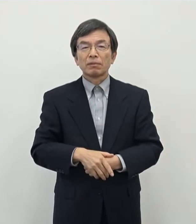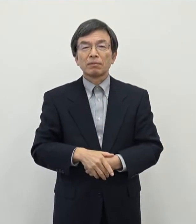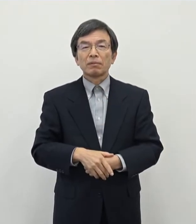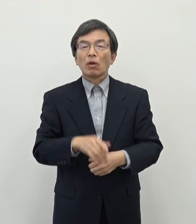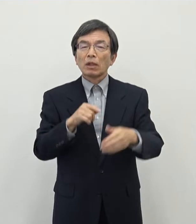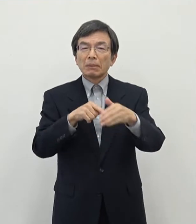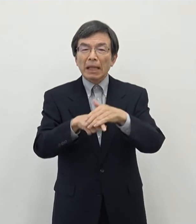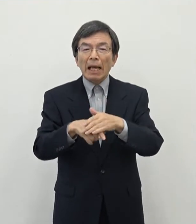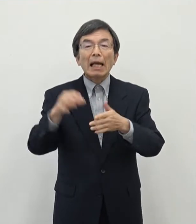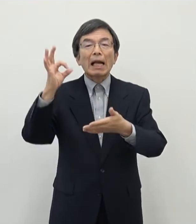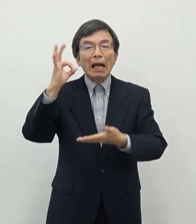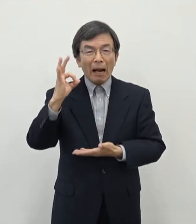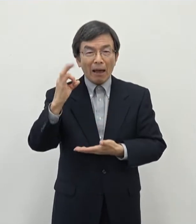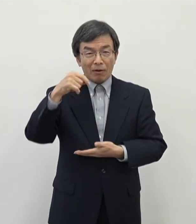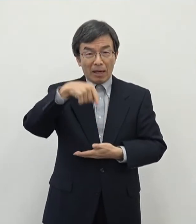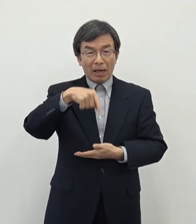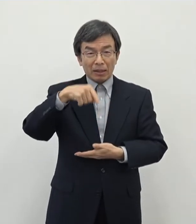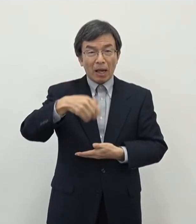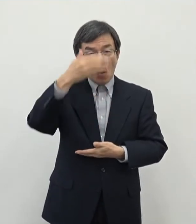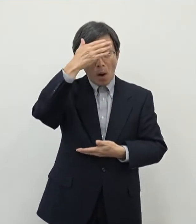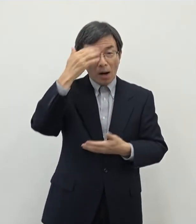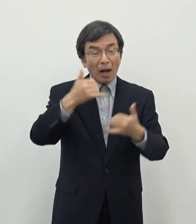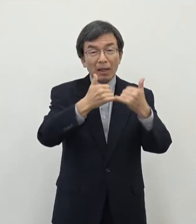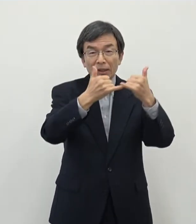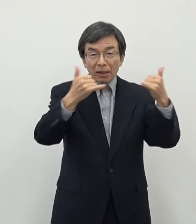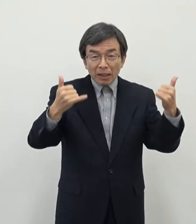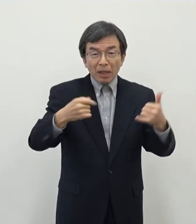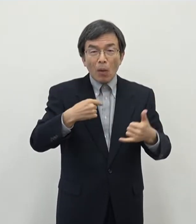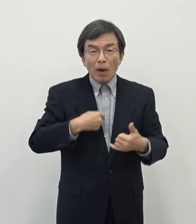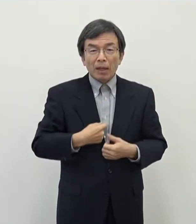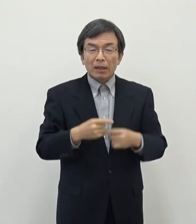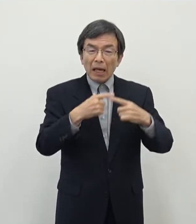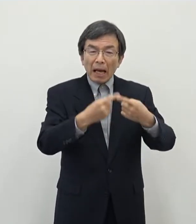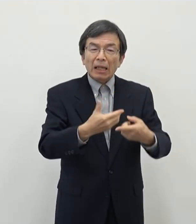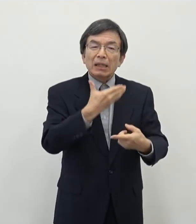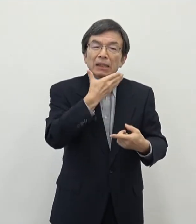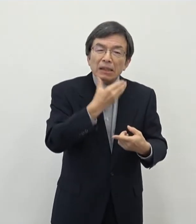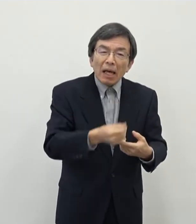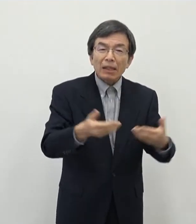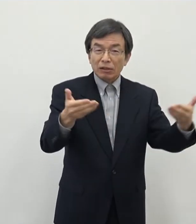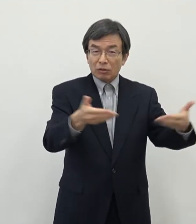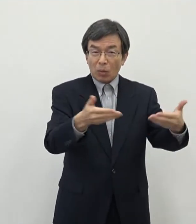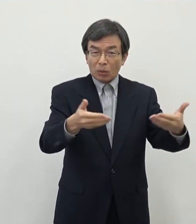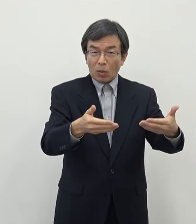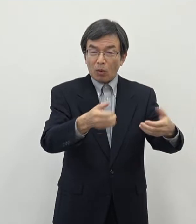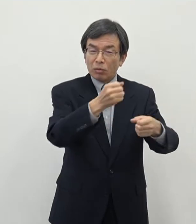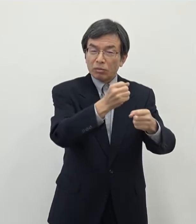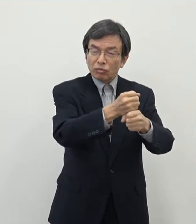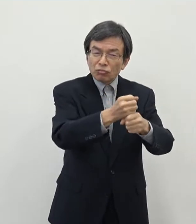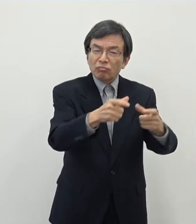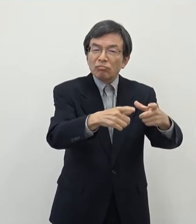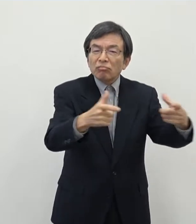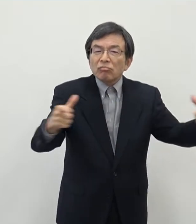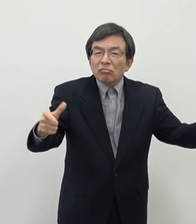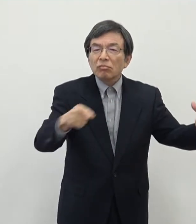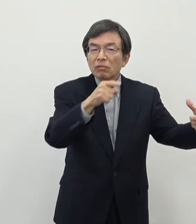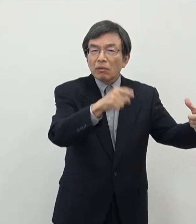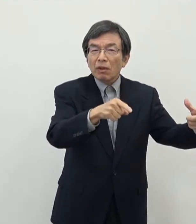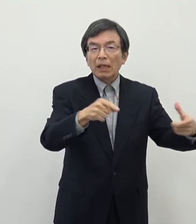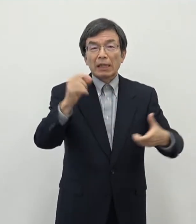奈良の中で若い人たちが自分が就きたいと思えるような仕事を作り出していくということが奈良での就職